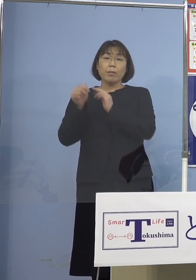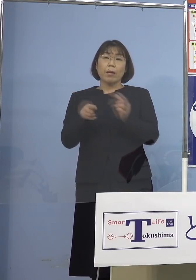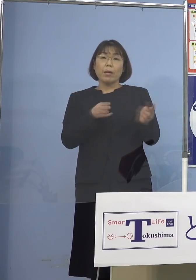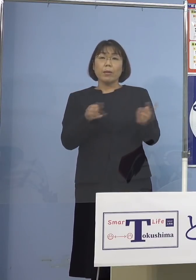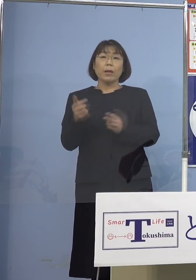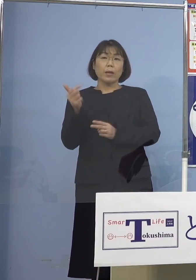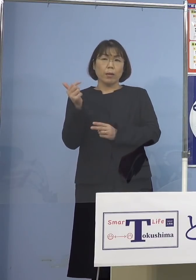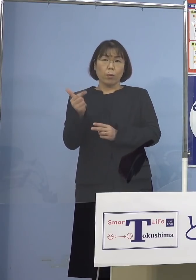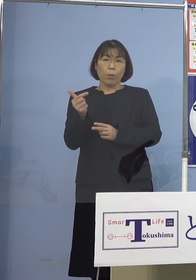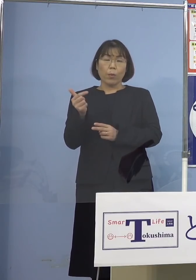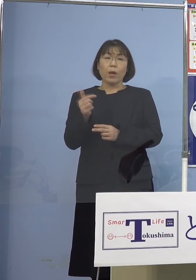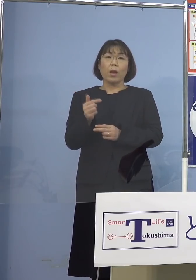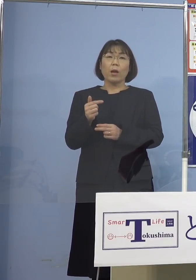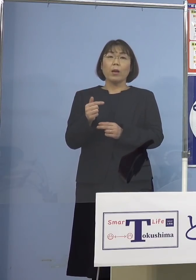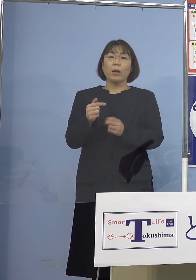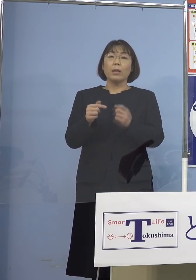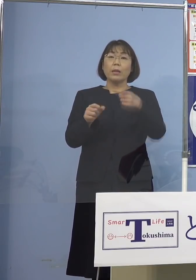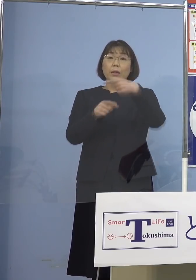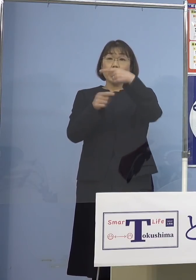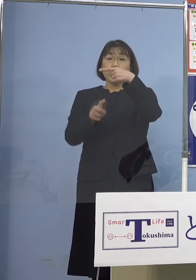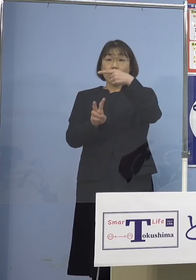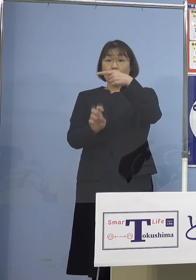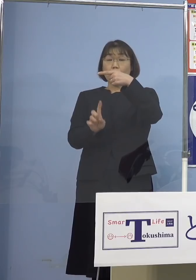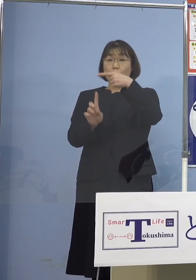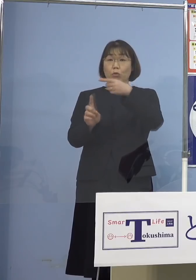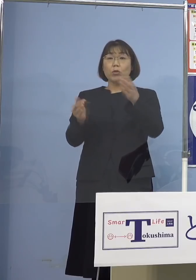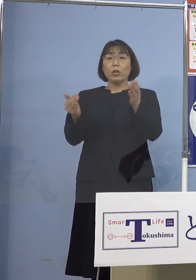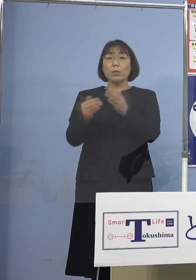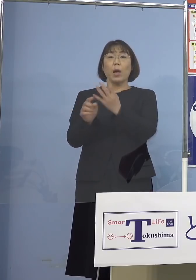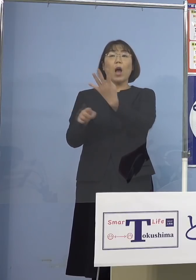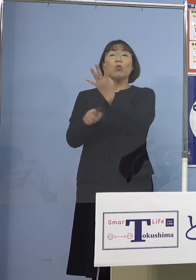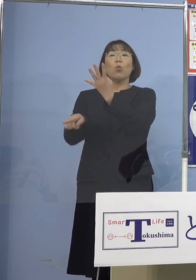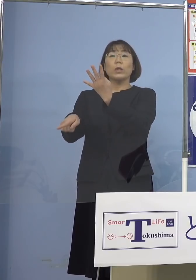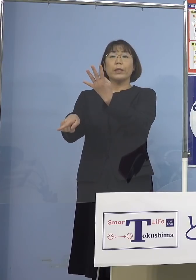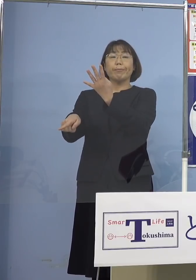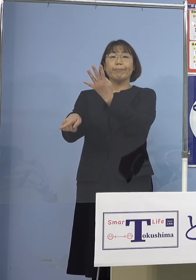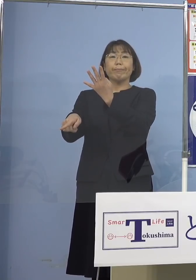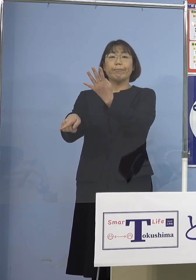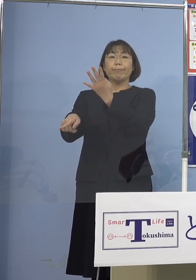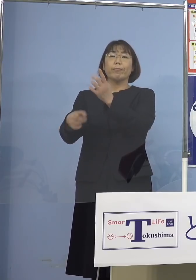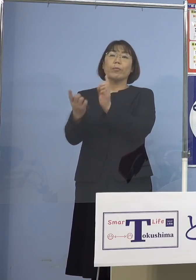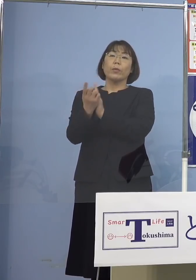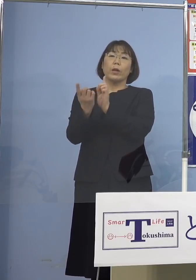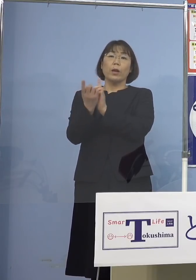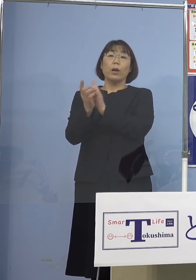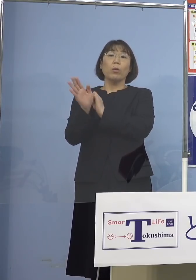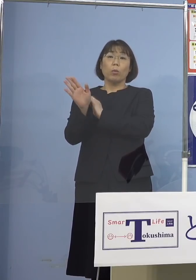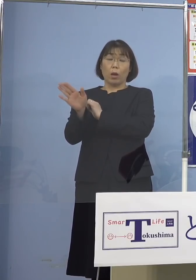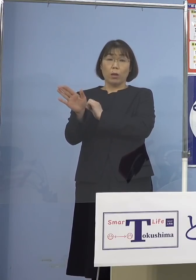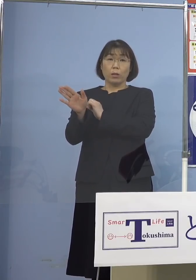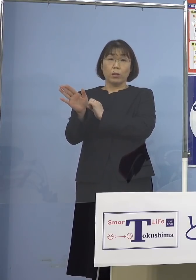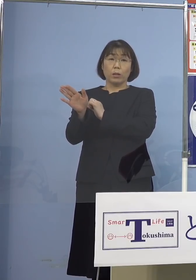もともと1月21日までは4名体制で 対応していた訳でありますが